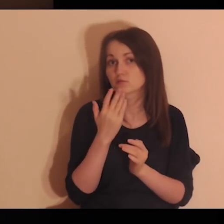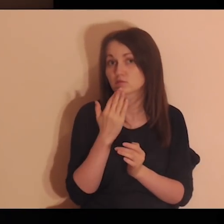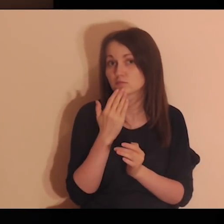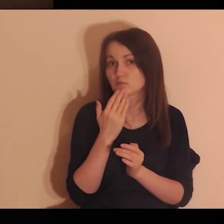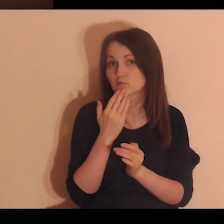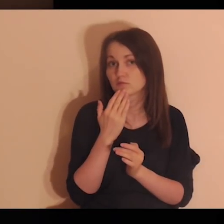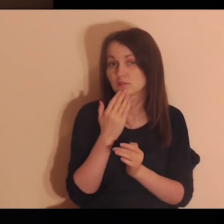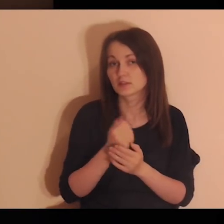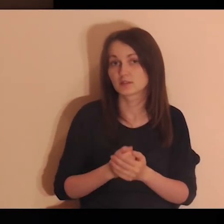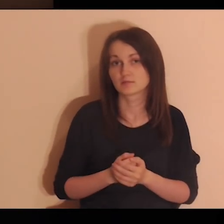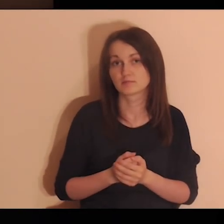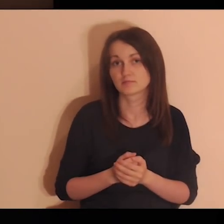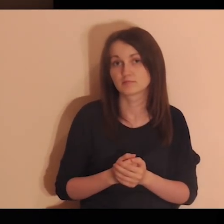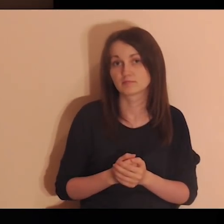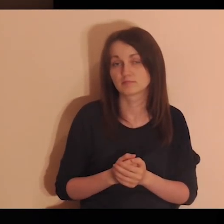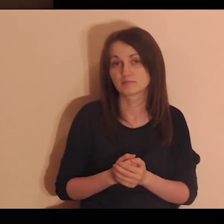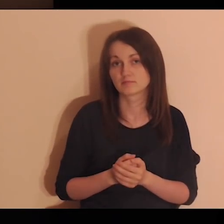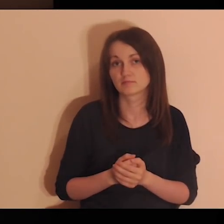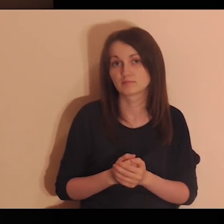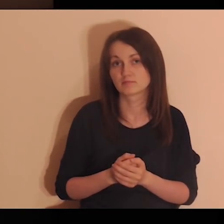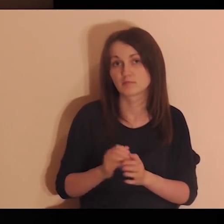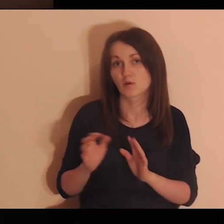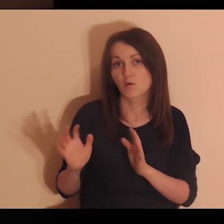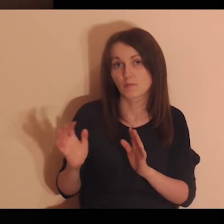Zobacz, jak Jezus mówi to z zachęceniem.